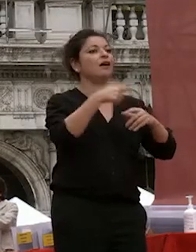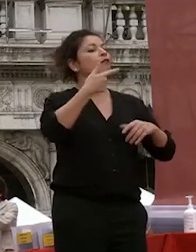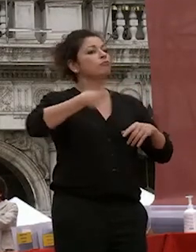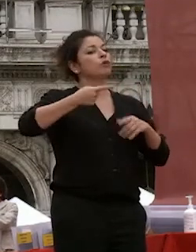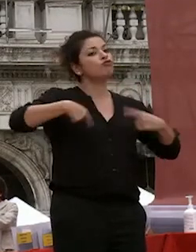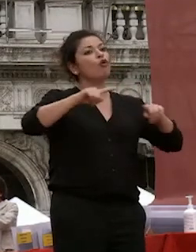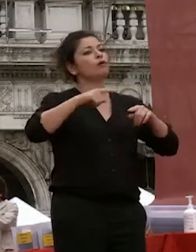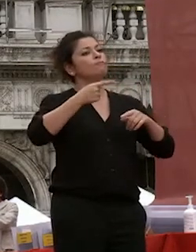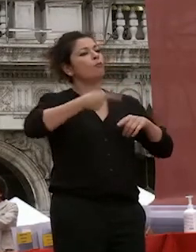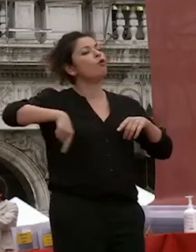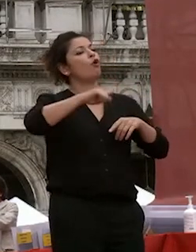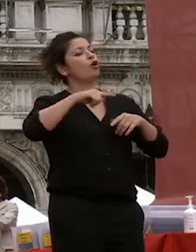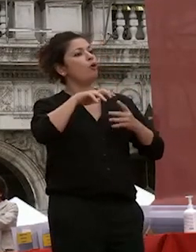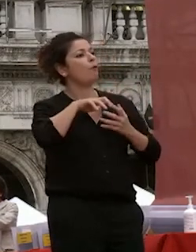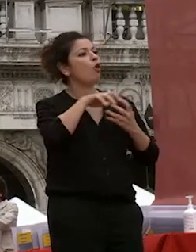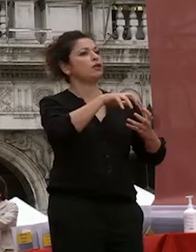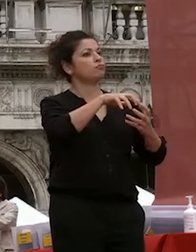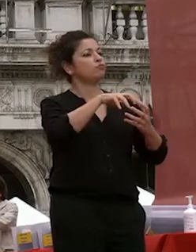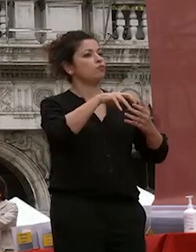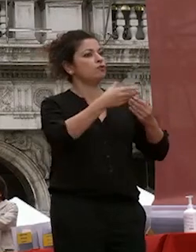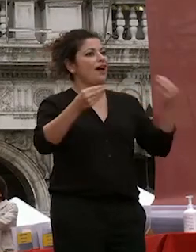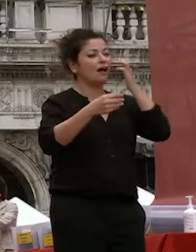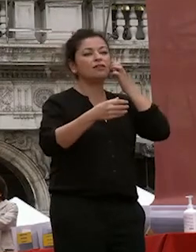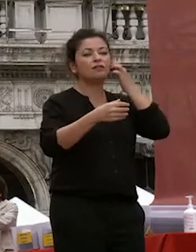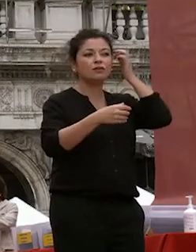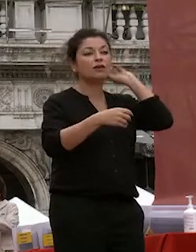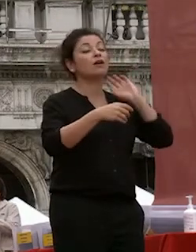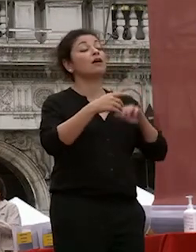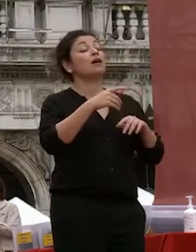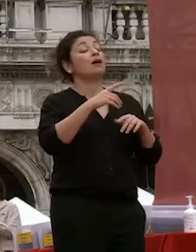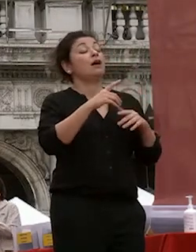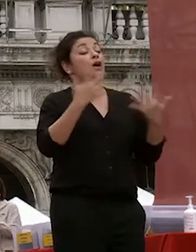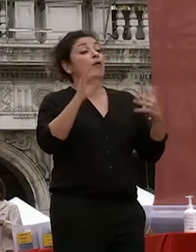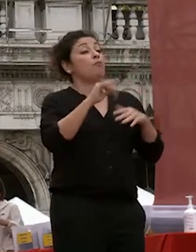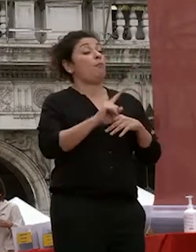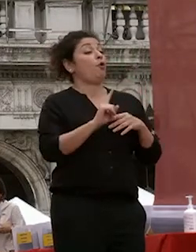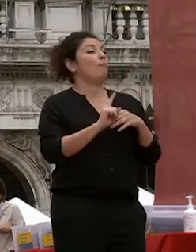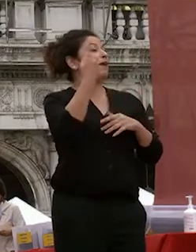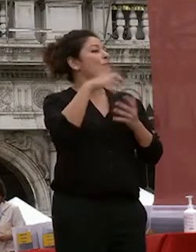continuiamo in modo importante la prima primo nostro contributo siete voi